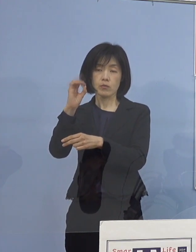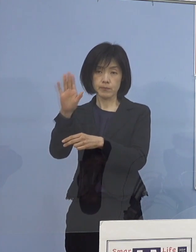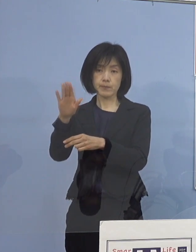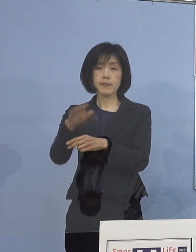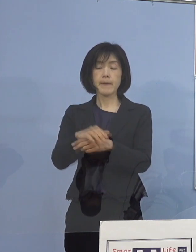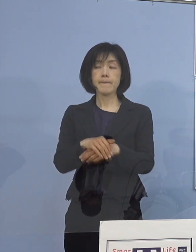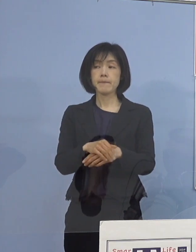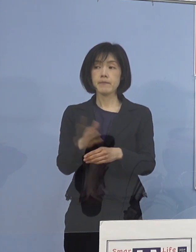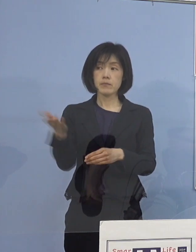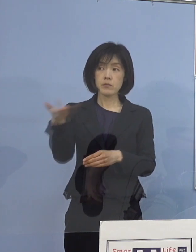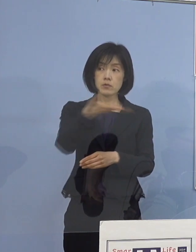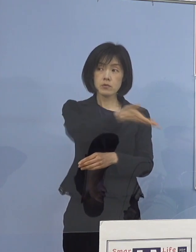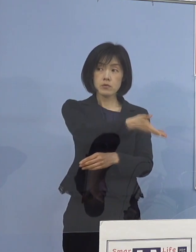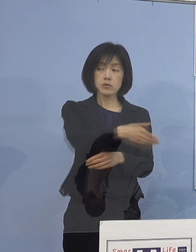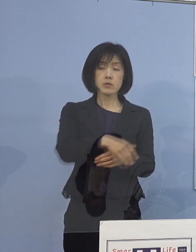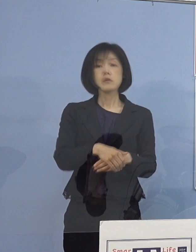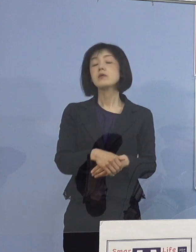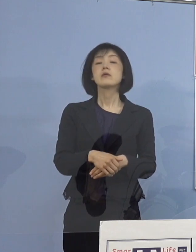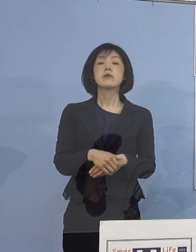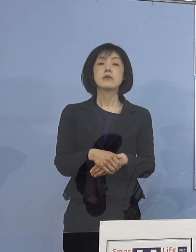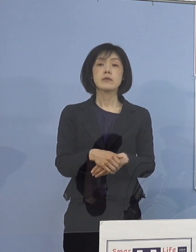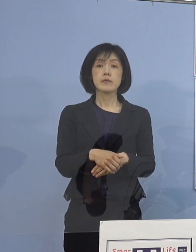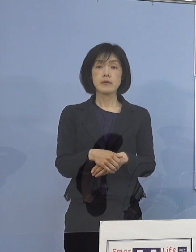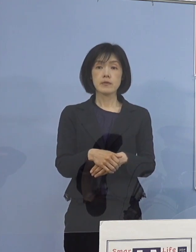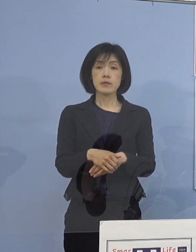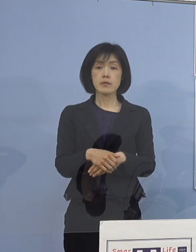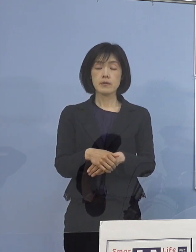（徳島新聞社） もし、すぐに数字があればで構わないんですが